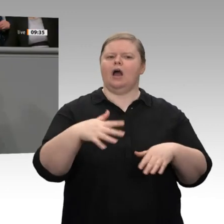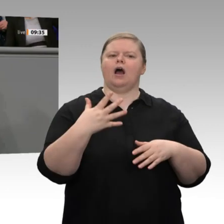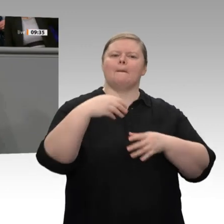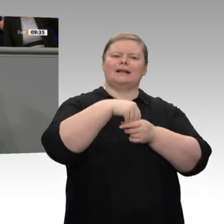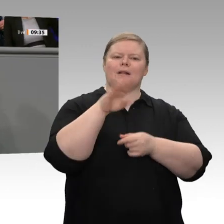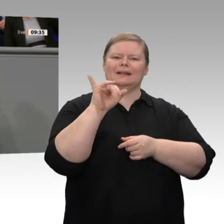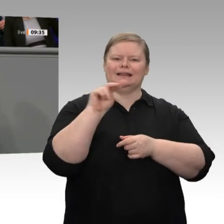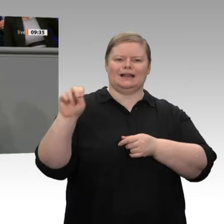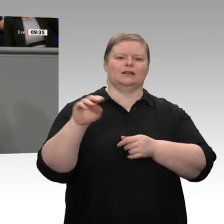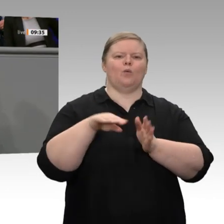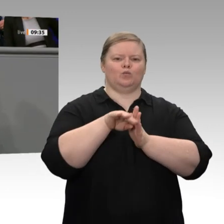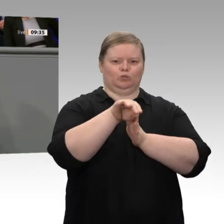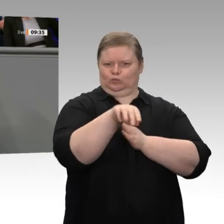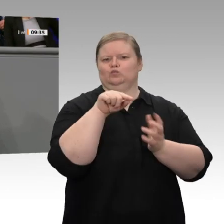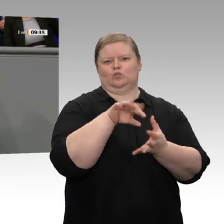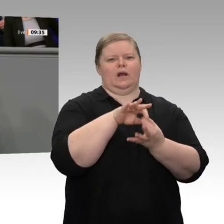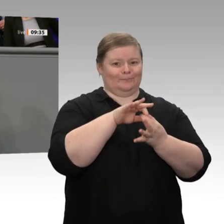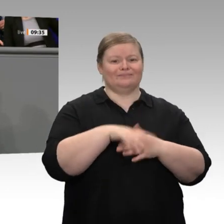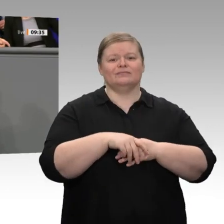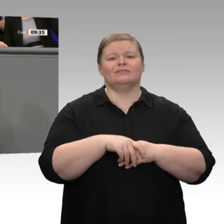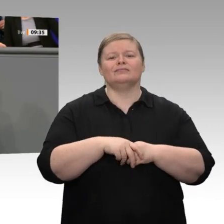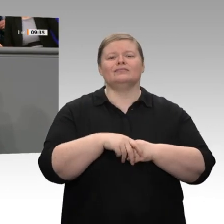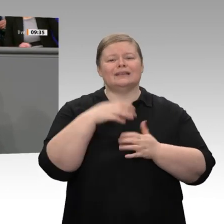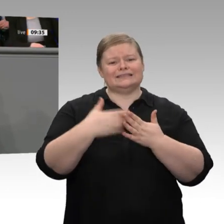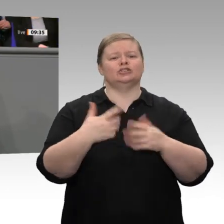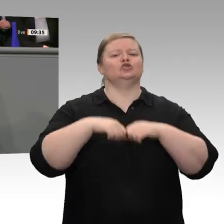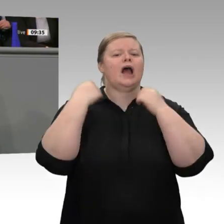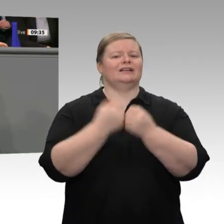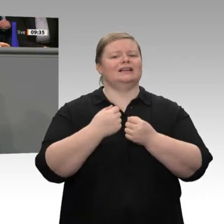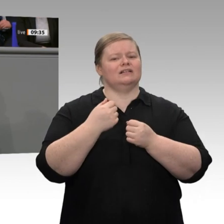Handwerk boomen, und auf der anderen Seite ist die Industrie in einer Rezession, auch